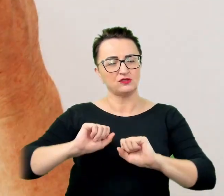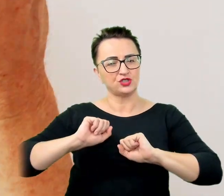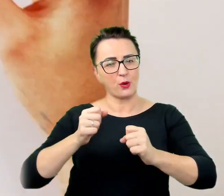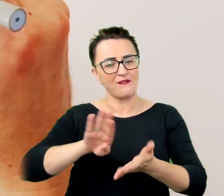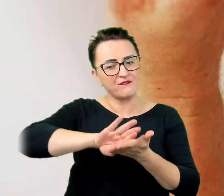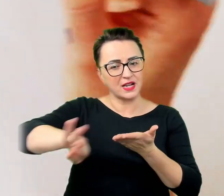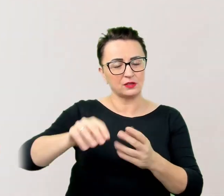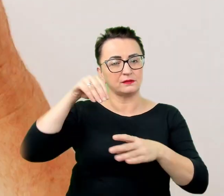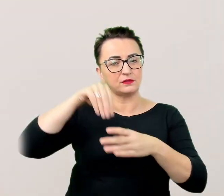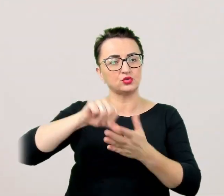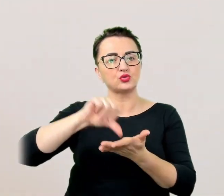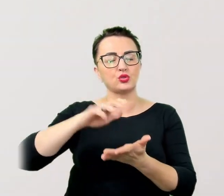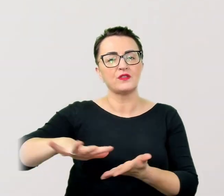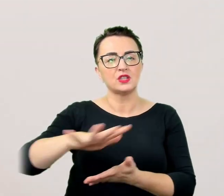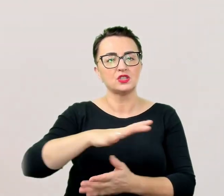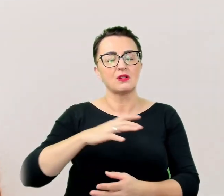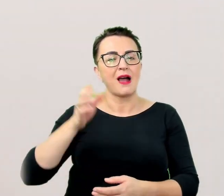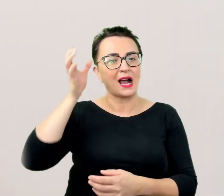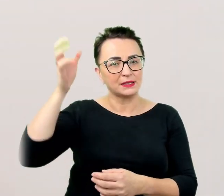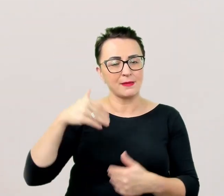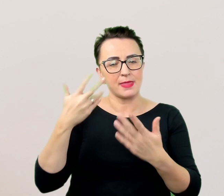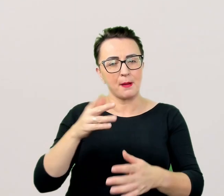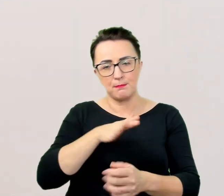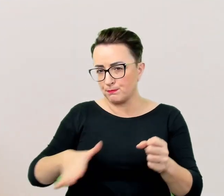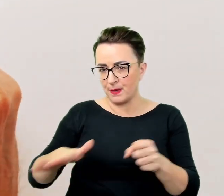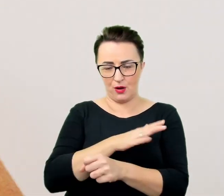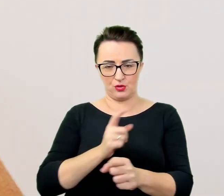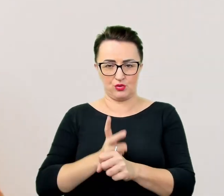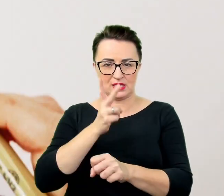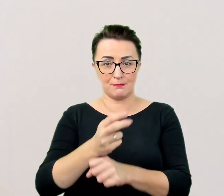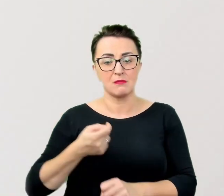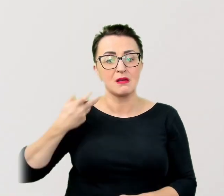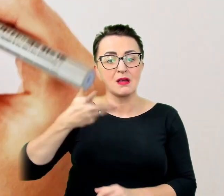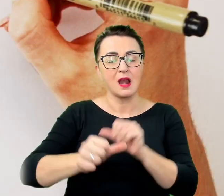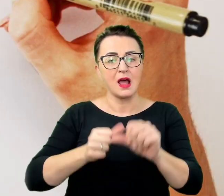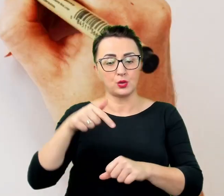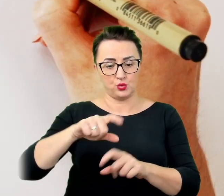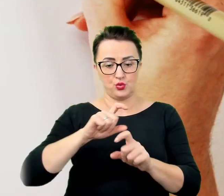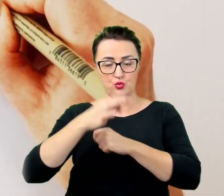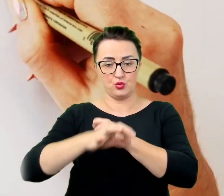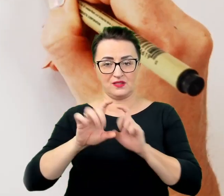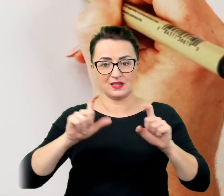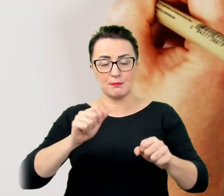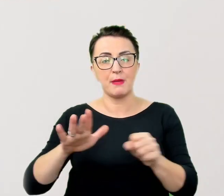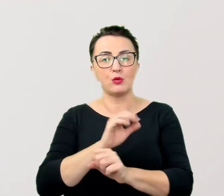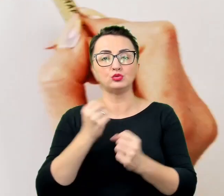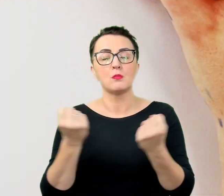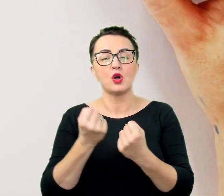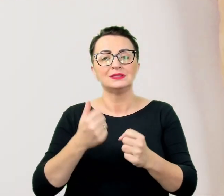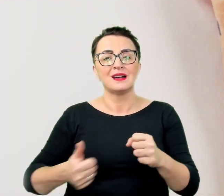Od kilku lat na uczelni działają pełnomocnik rektora do spraw studentów niepełnosprawnych oraz koordynator do spraw dostępności,